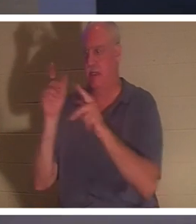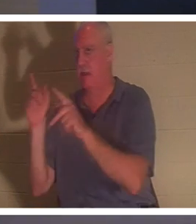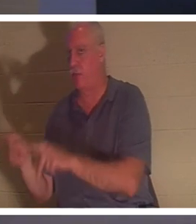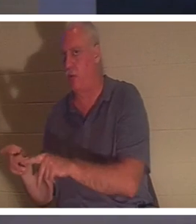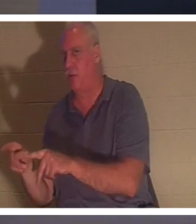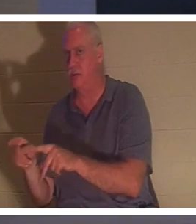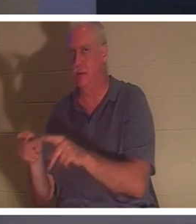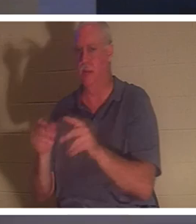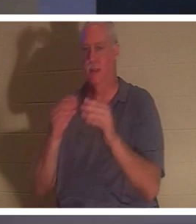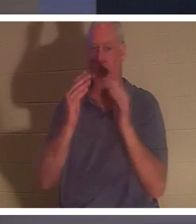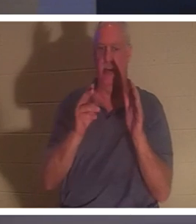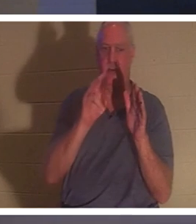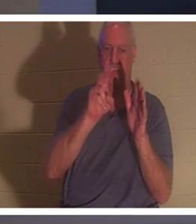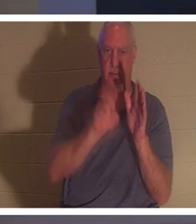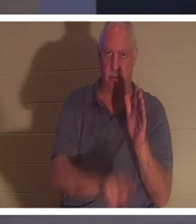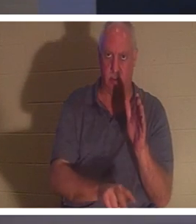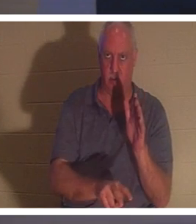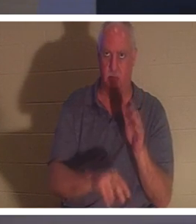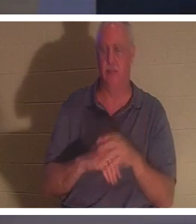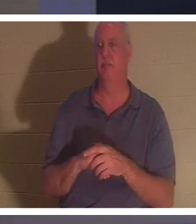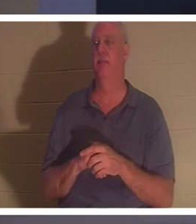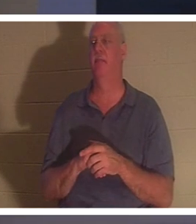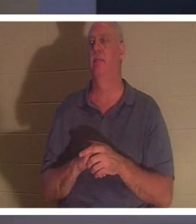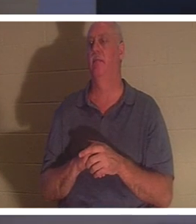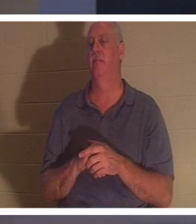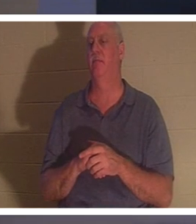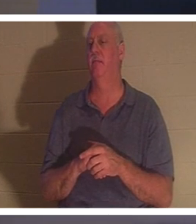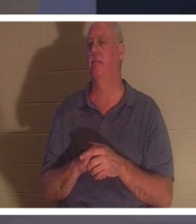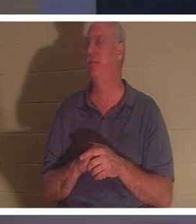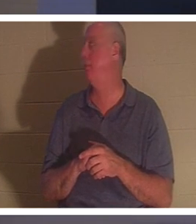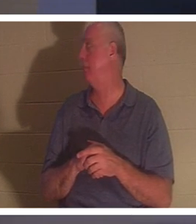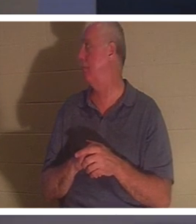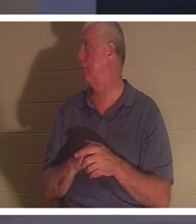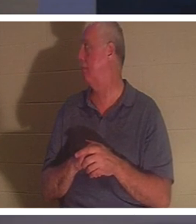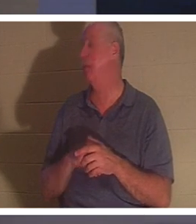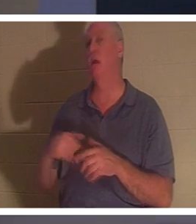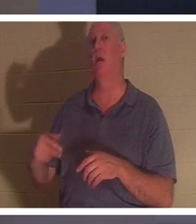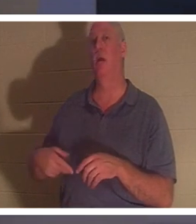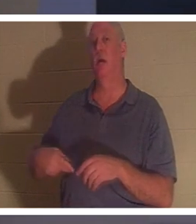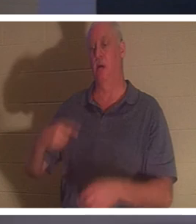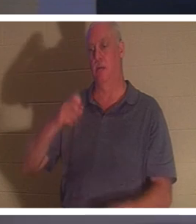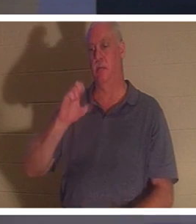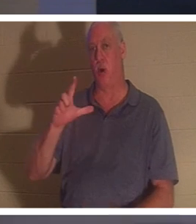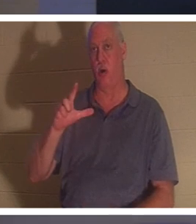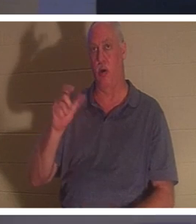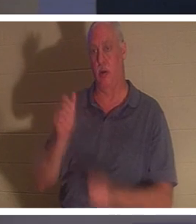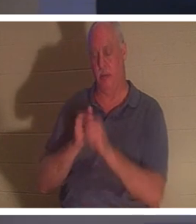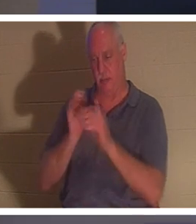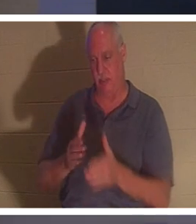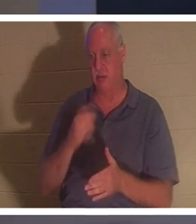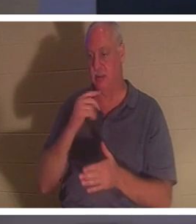जमीन में दफनाया जाता है।" मुझे वह पसंद है! पॉल इसे कैसे कहते हैं? पॉल द एपोस्टल. वह 2 कुरिन्थियों में कहते हैं, और यह